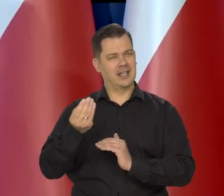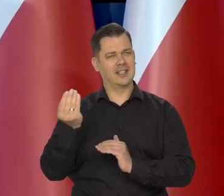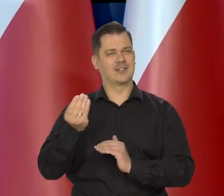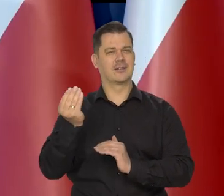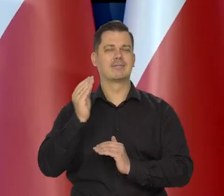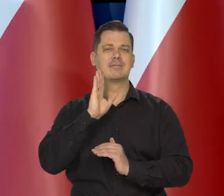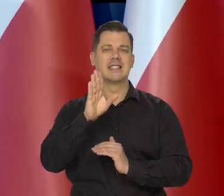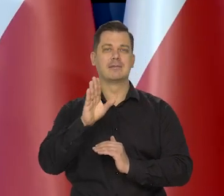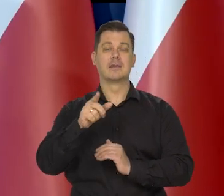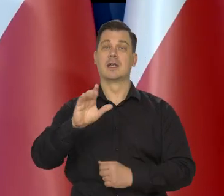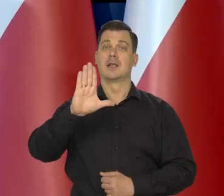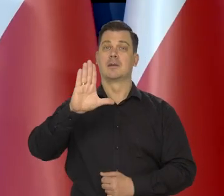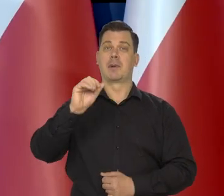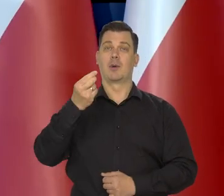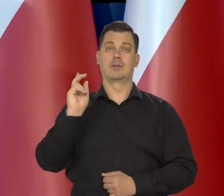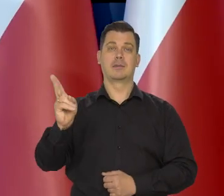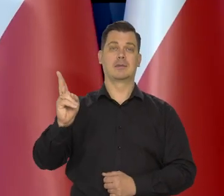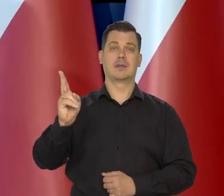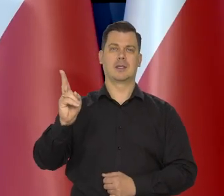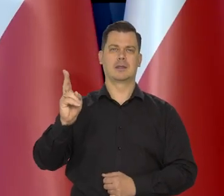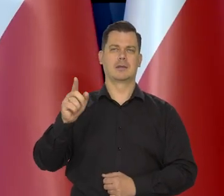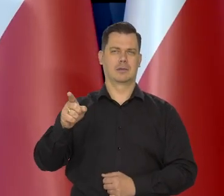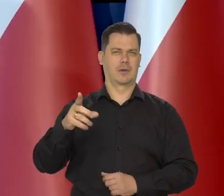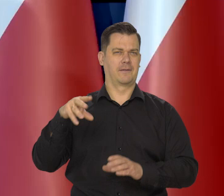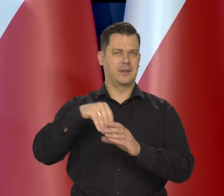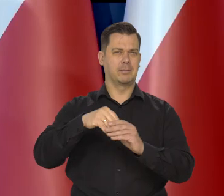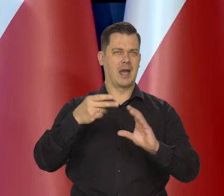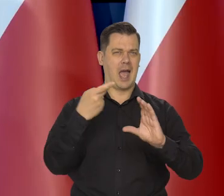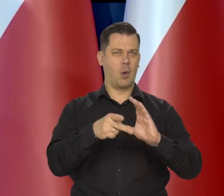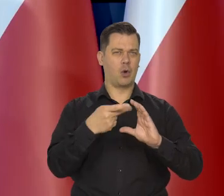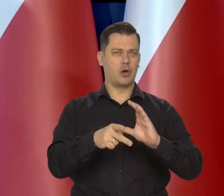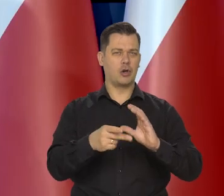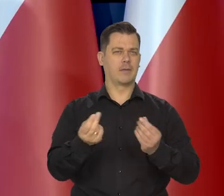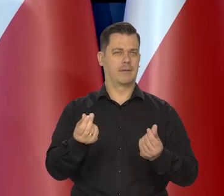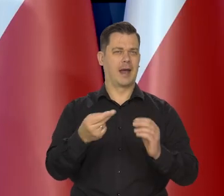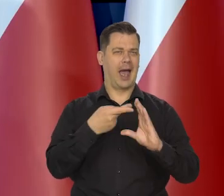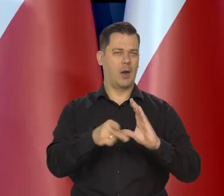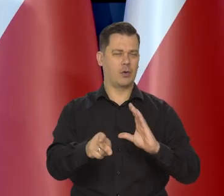Przykładowo w krajach bałtyckich należących do strefy euro posiadających walutę euro.